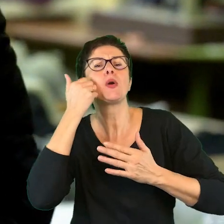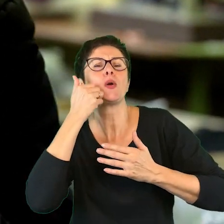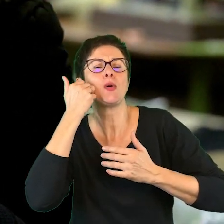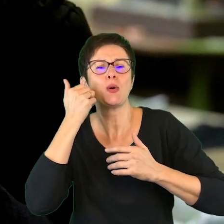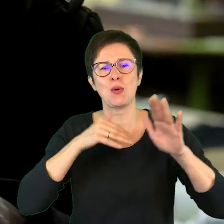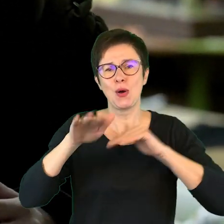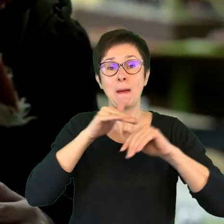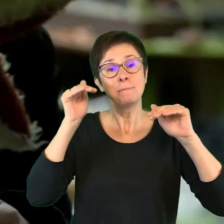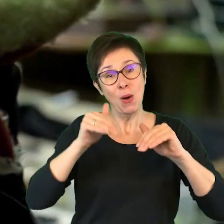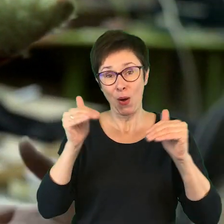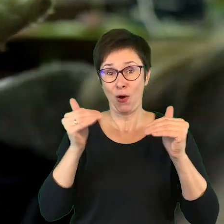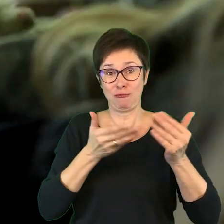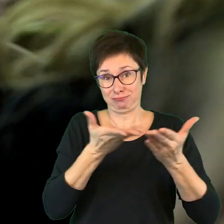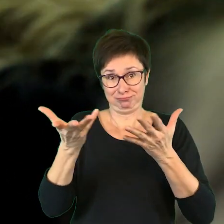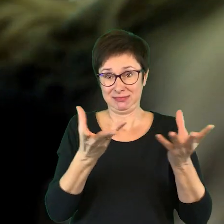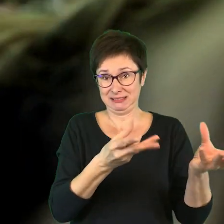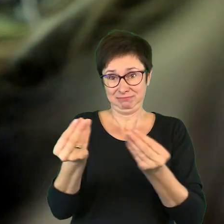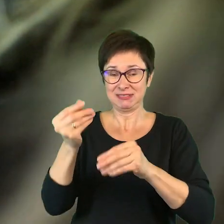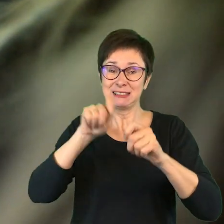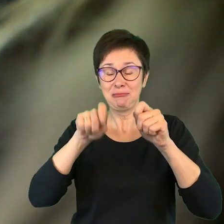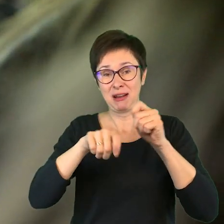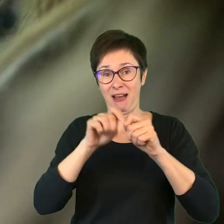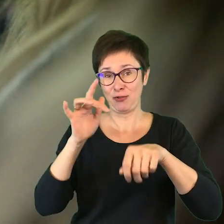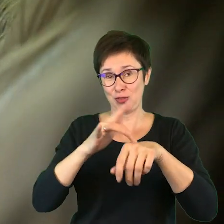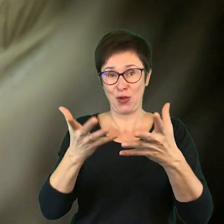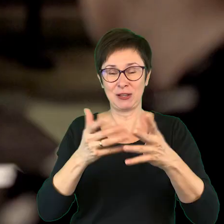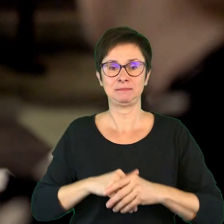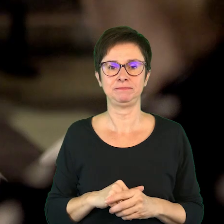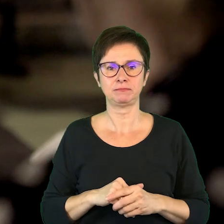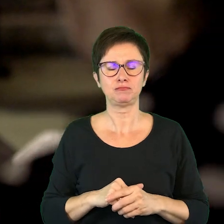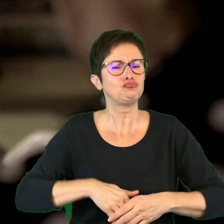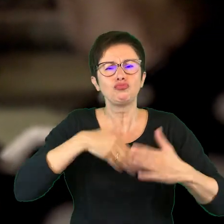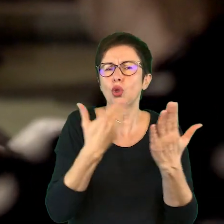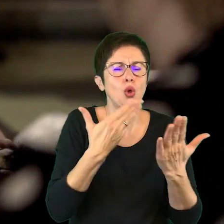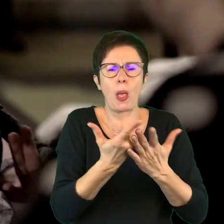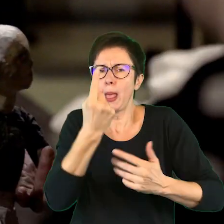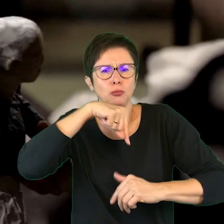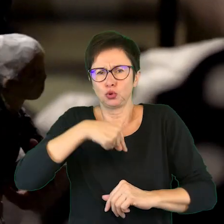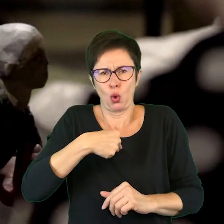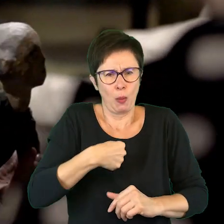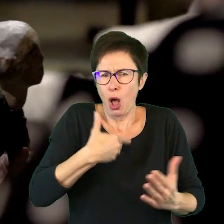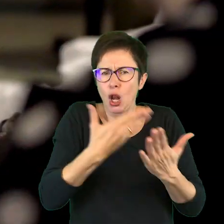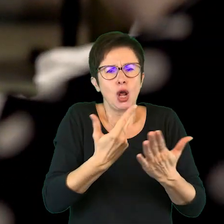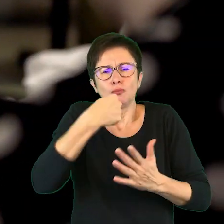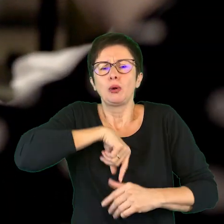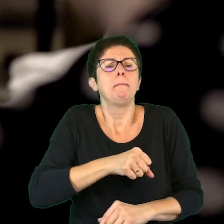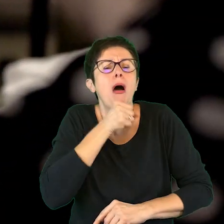można sobie wziąć, sprawdzić. Dlaczego nie przyszłaś do mnie? Dlaczego nie przyszłaś do babci?